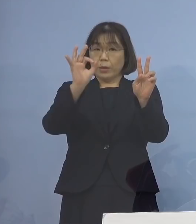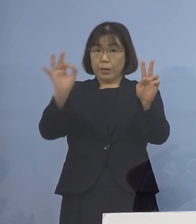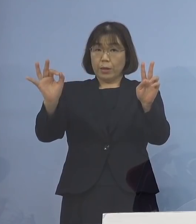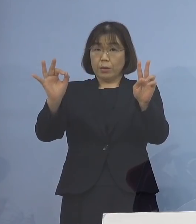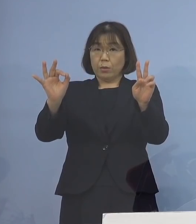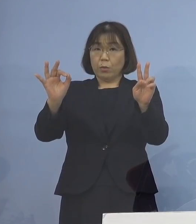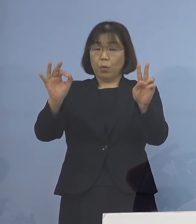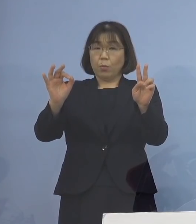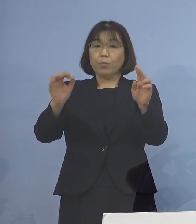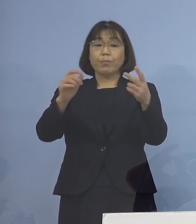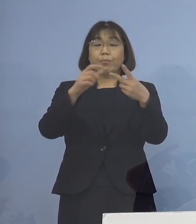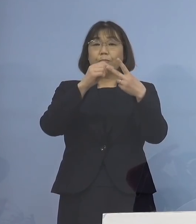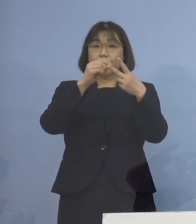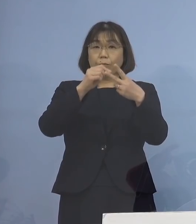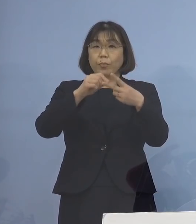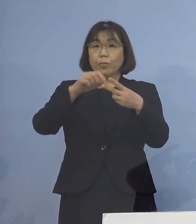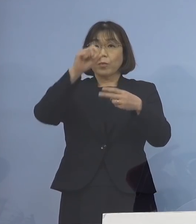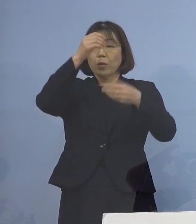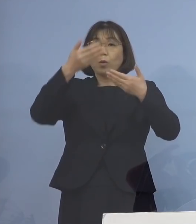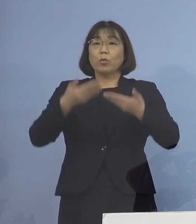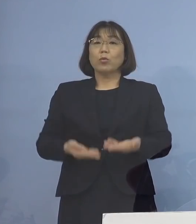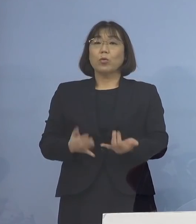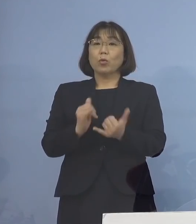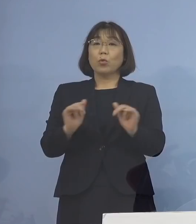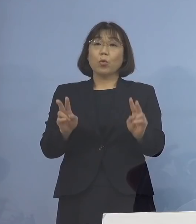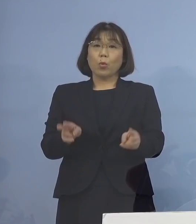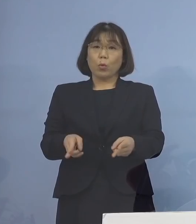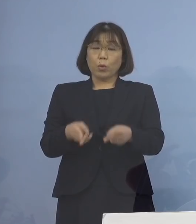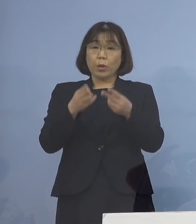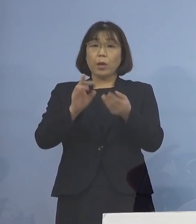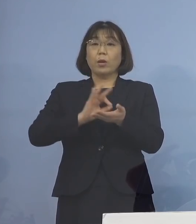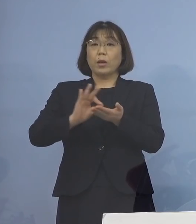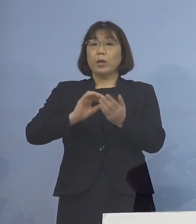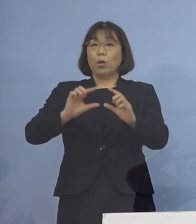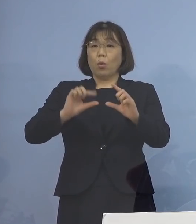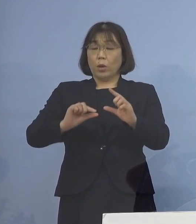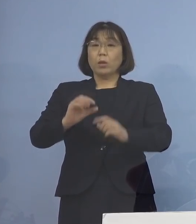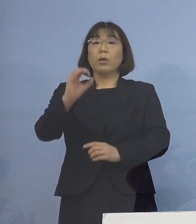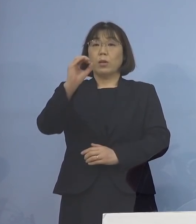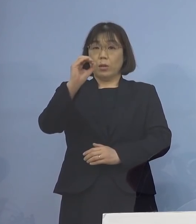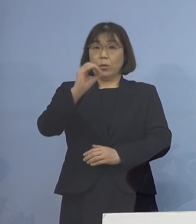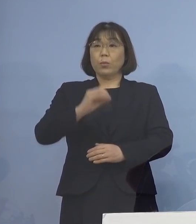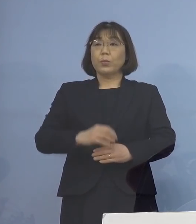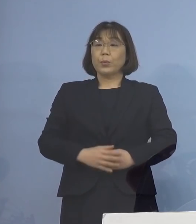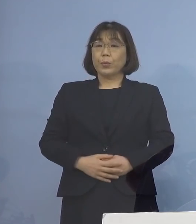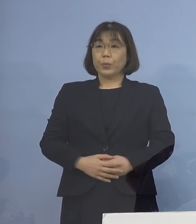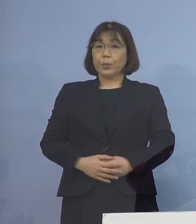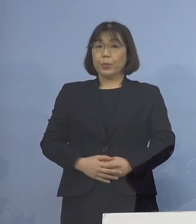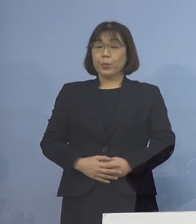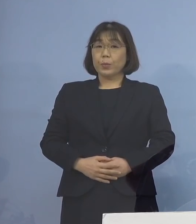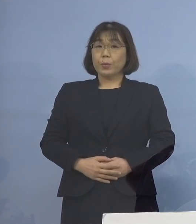2つ目、重症者用病床の使用率 ゼロとなります